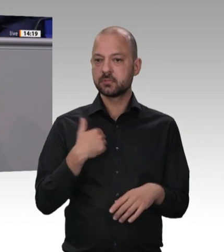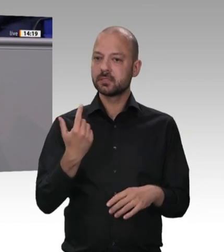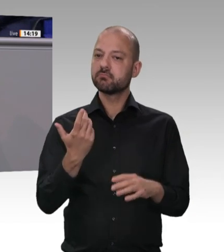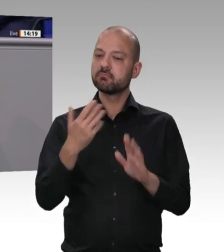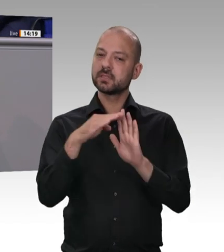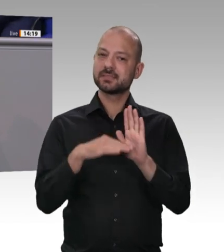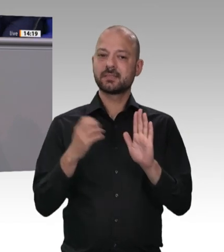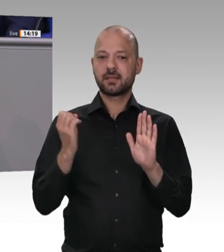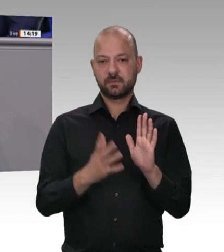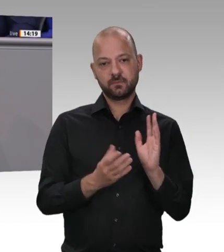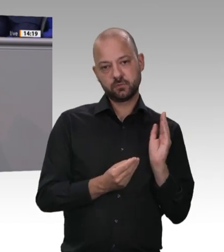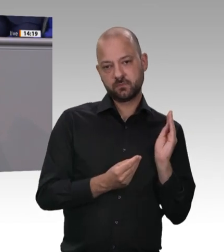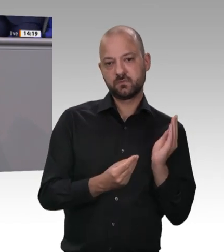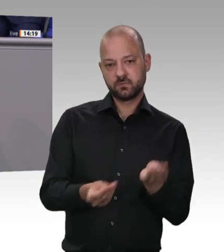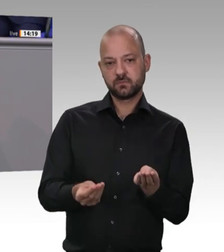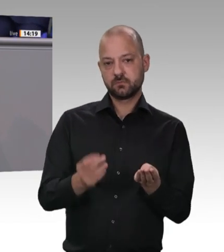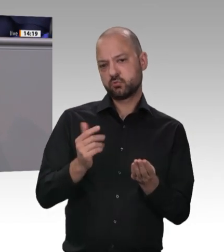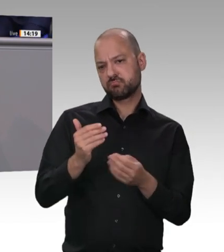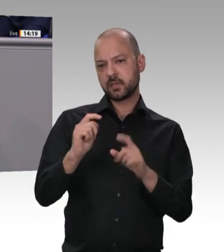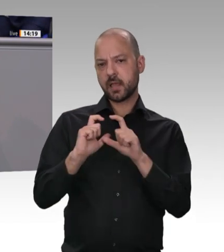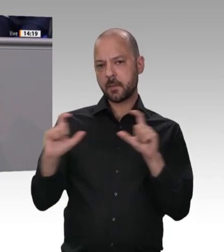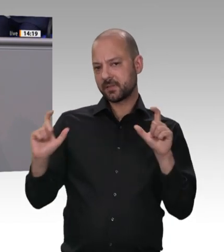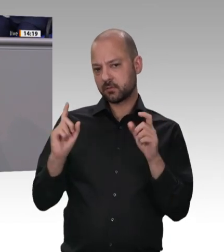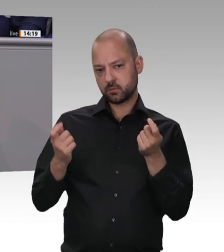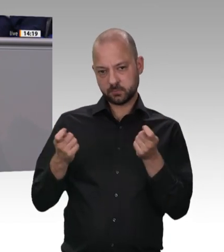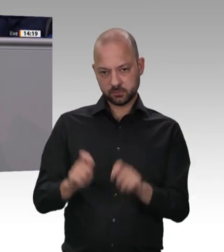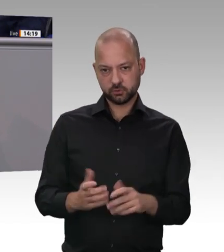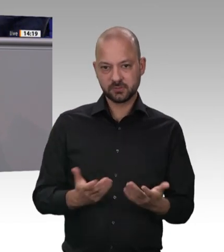Bitte ist, sich dann auf der Strecke des parlamentarischen Verfahrens tatsächlich